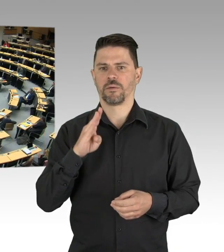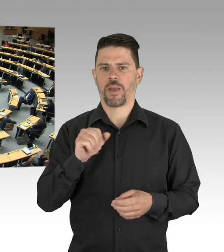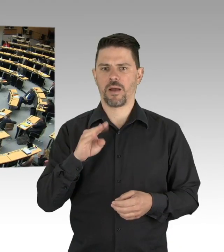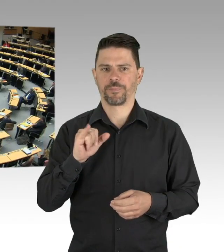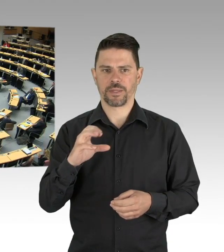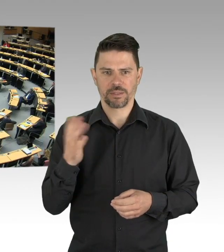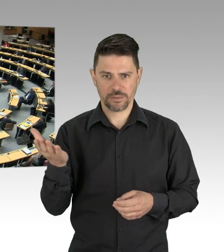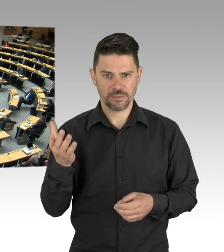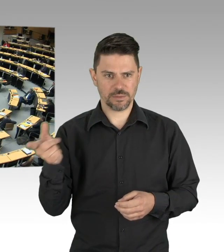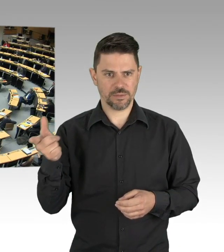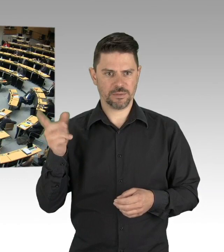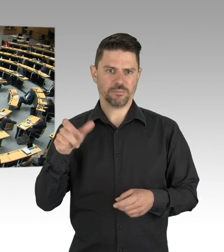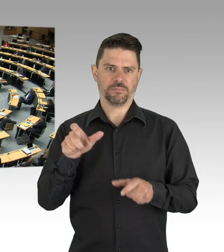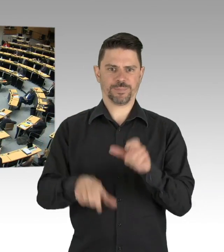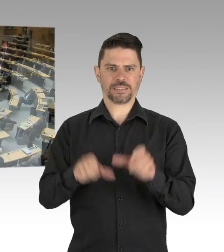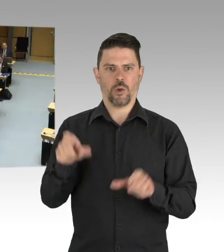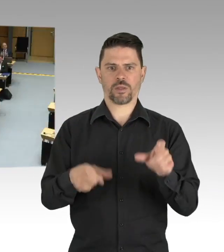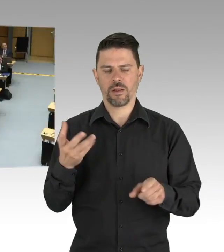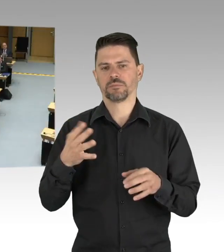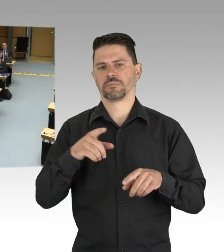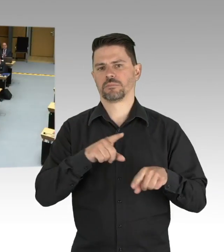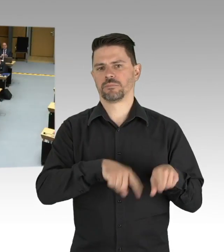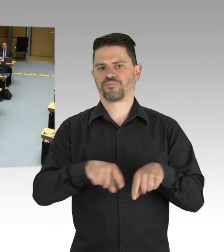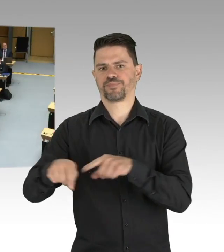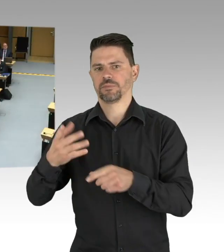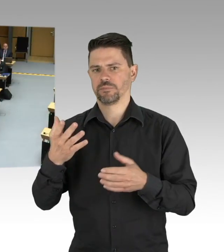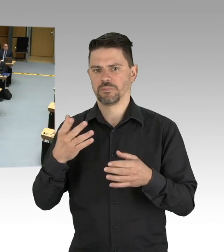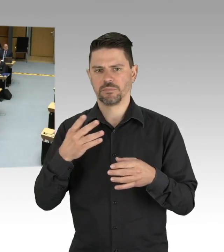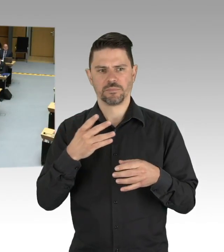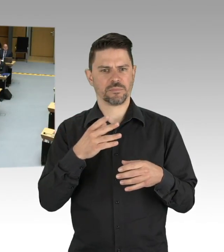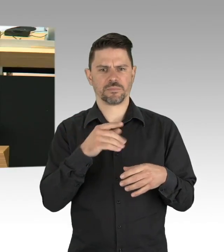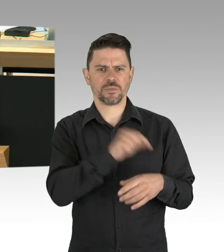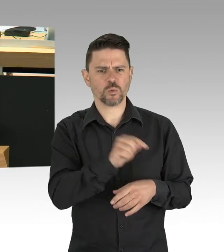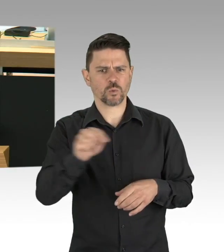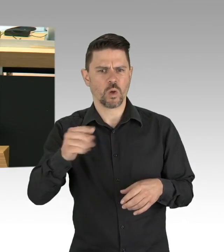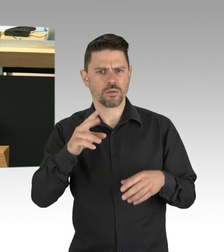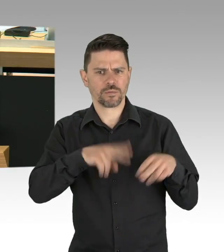überwinden sie den Lockdown für die noch arbeitende, die leistende Mitte der Gesellschaft,